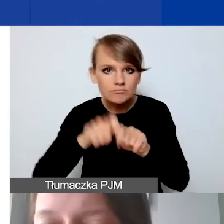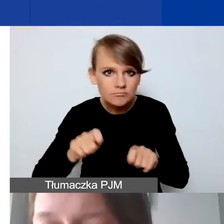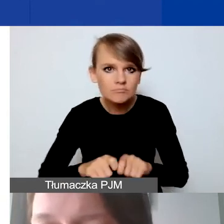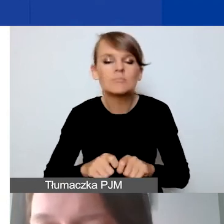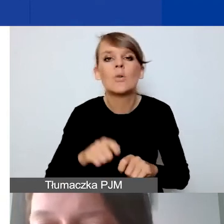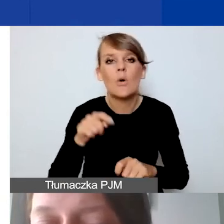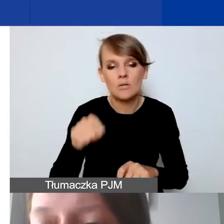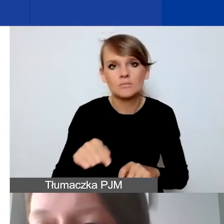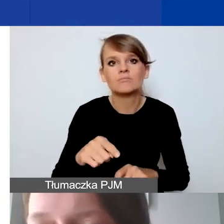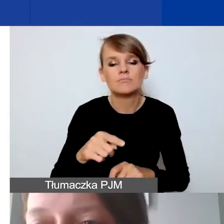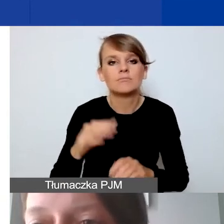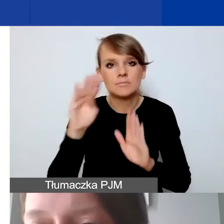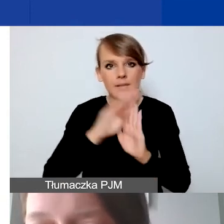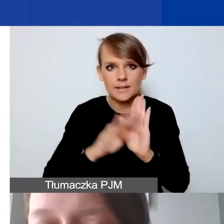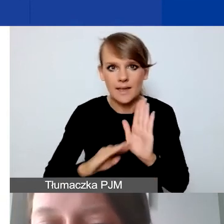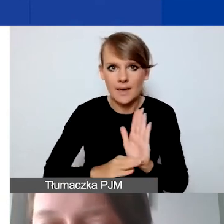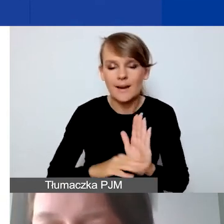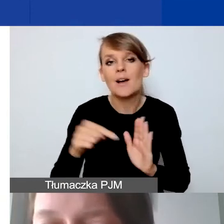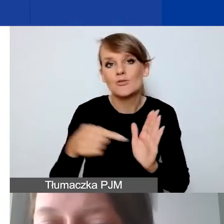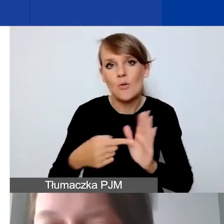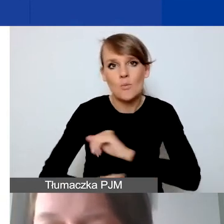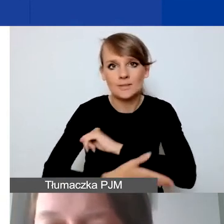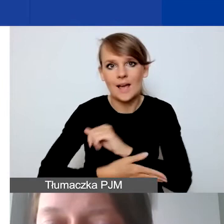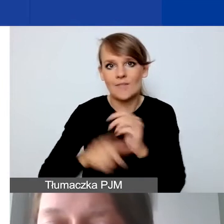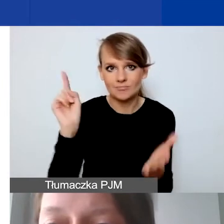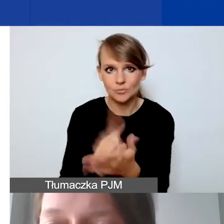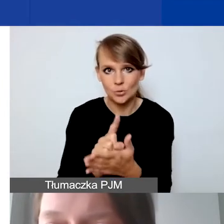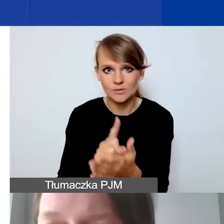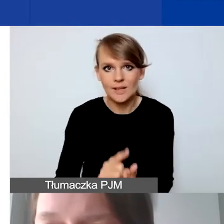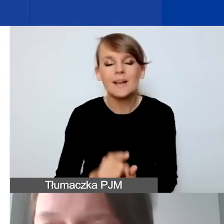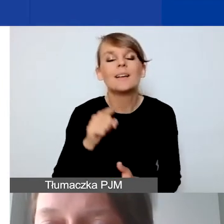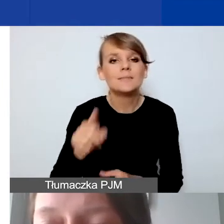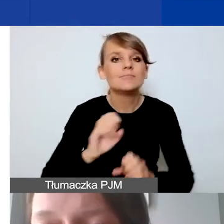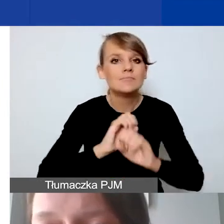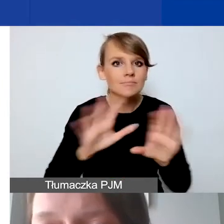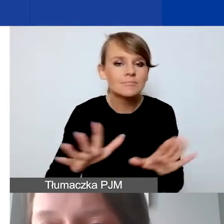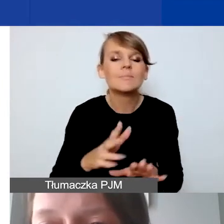To jest często klucz do sukcesu - przejrzysty i uzasadniony budżet. Bardzo prosimy,